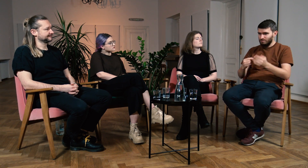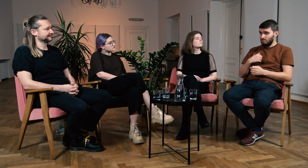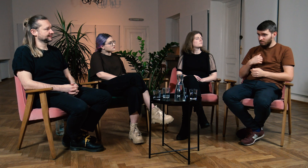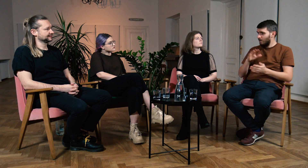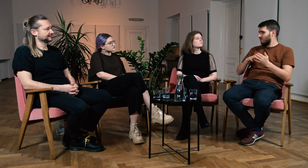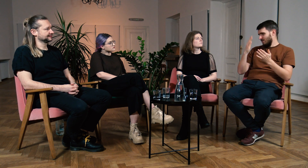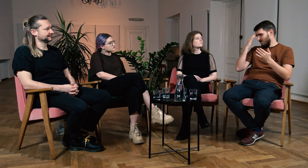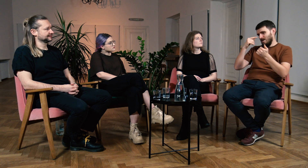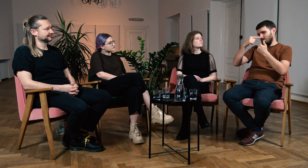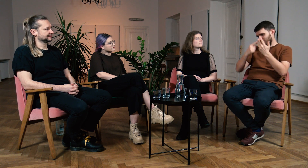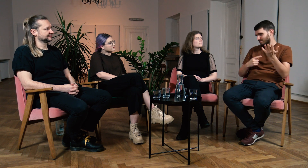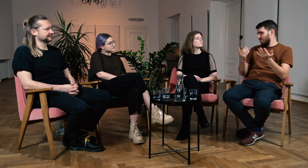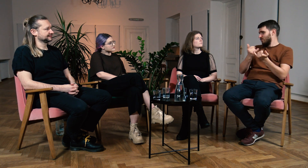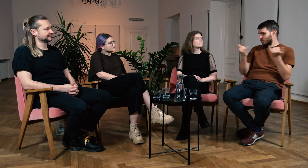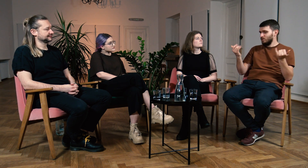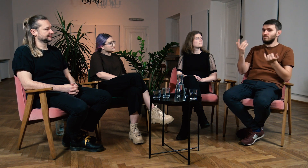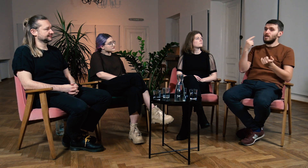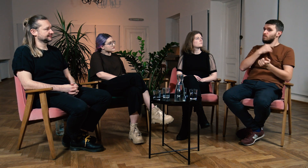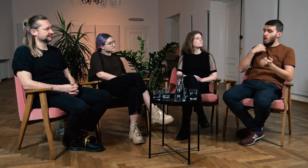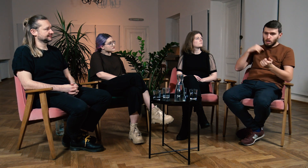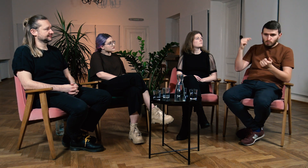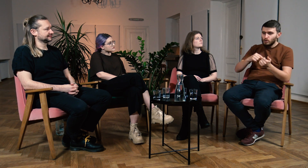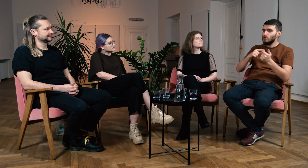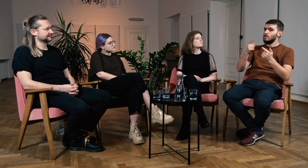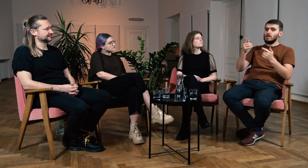Na przykład mówił o tym, że dziecko musi znać język polski,